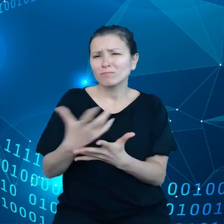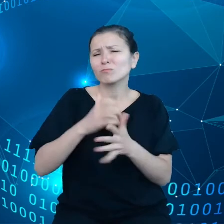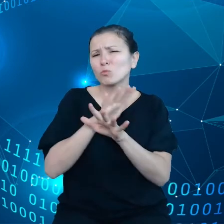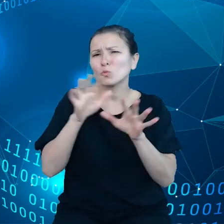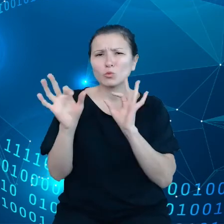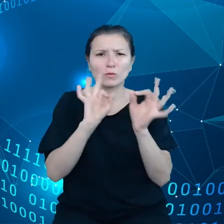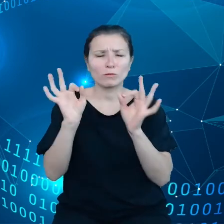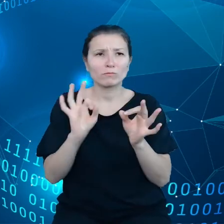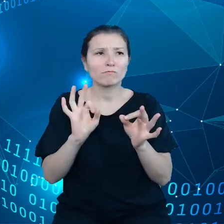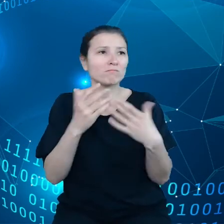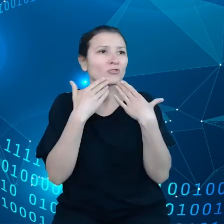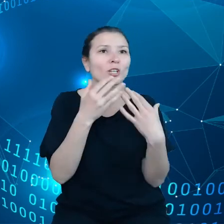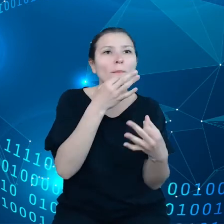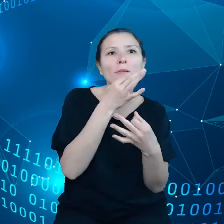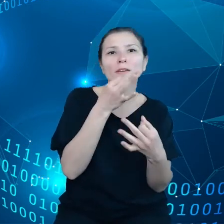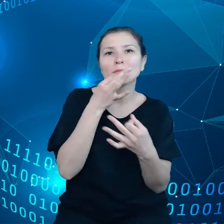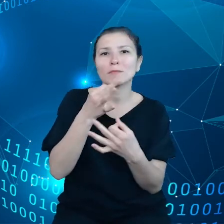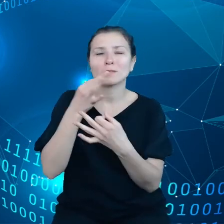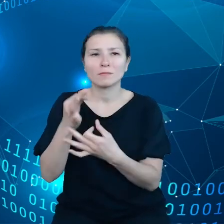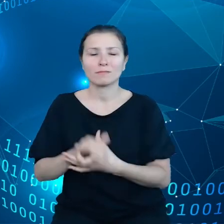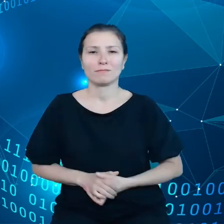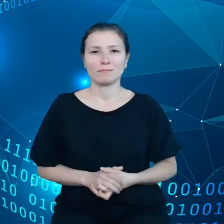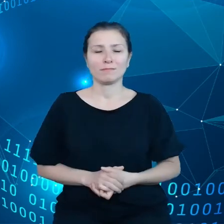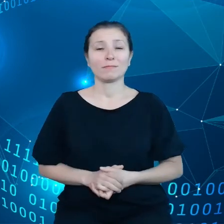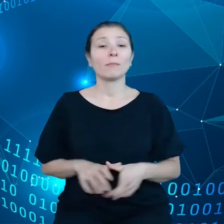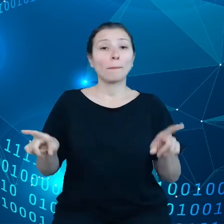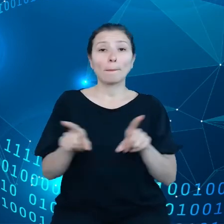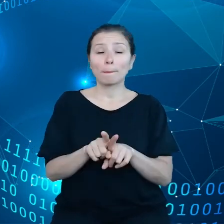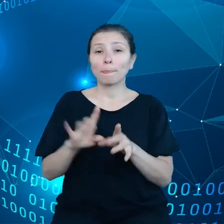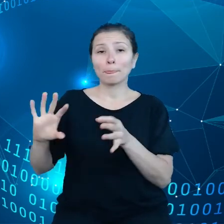zapytania, też dotyczą one wykorzystania rzeczy